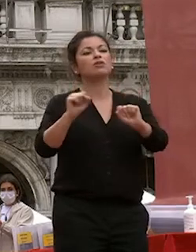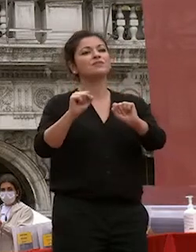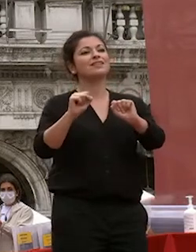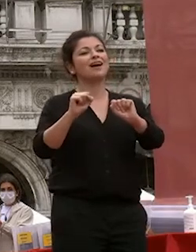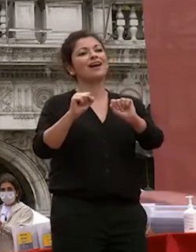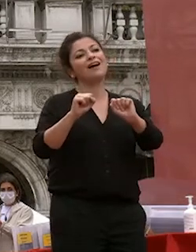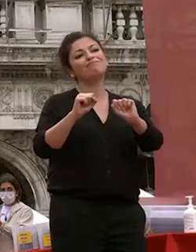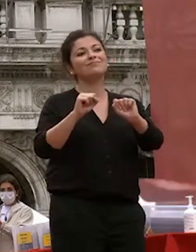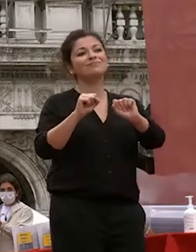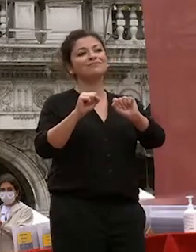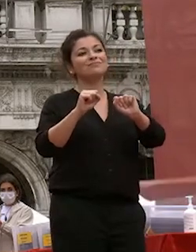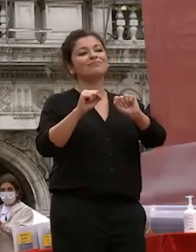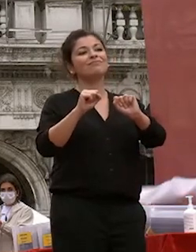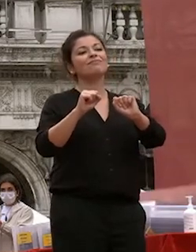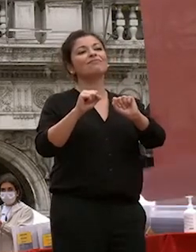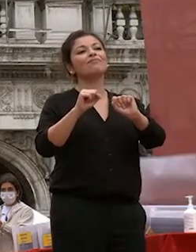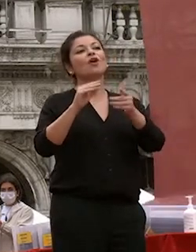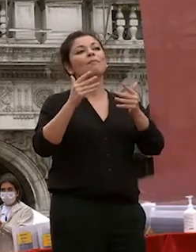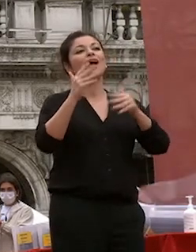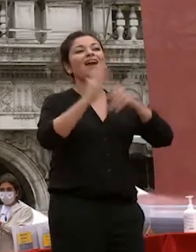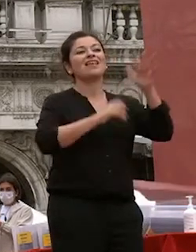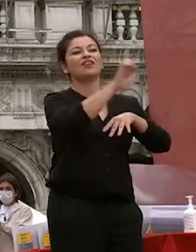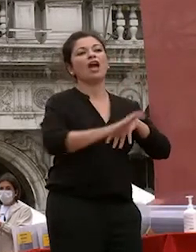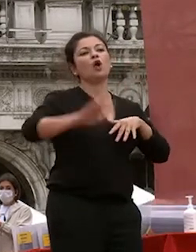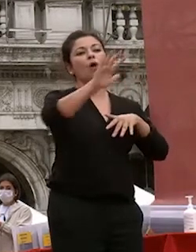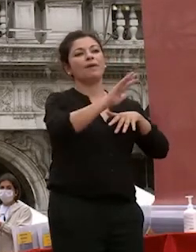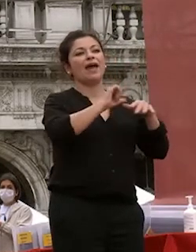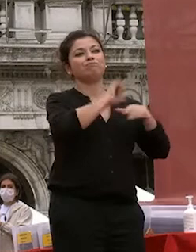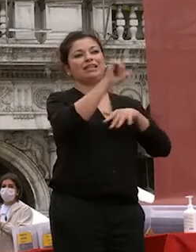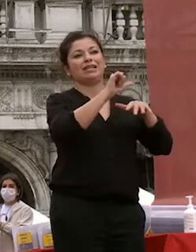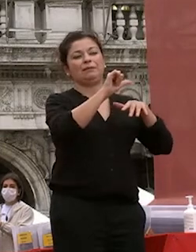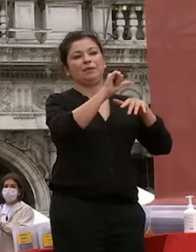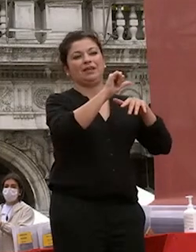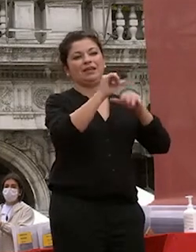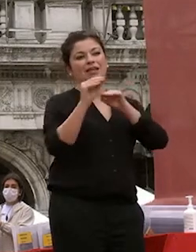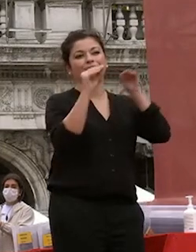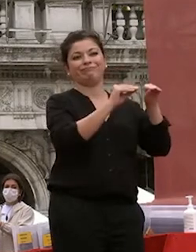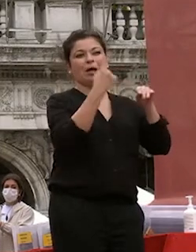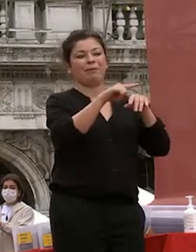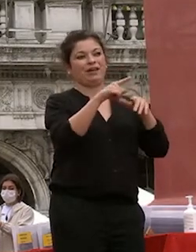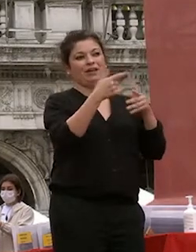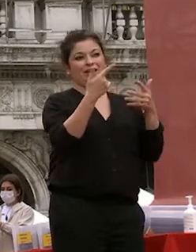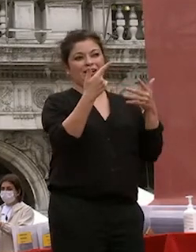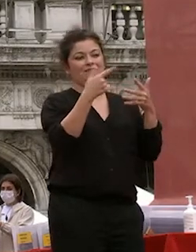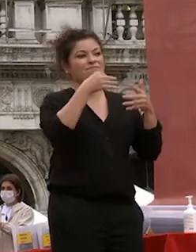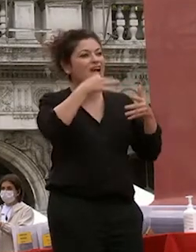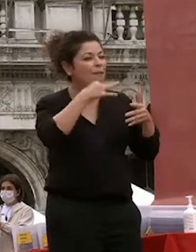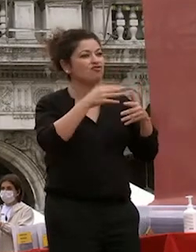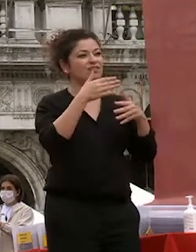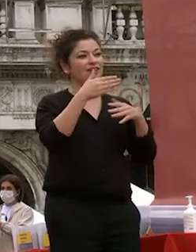posti delle classifiche europee per per la capacità appunto di attrarre giovani